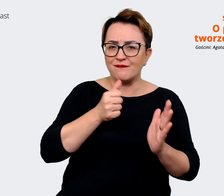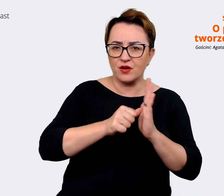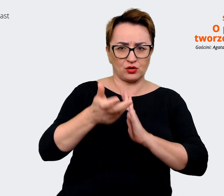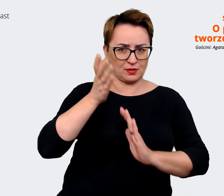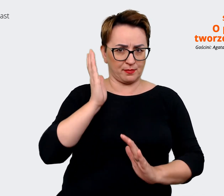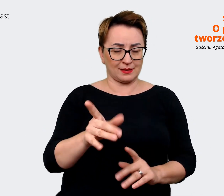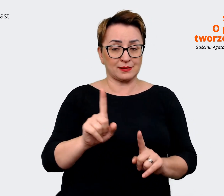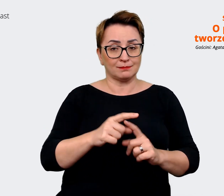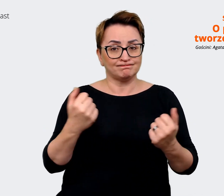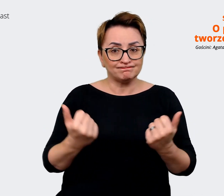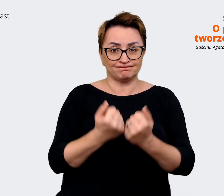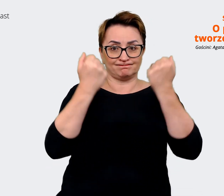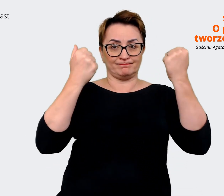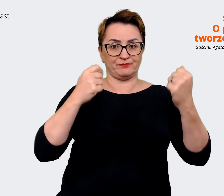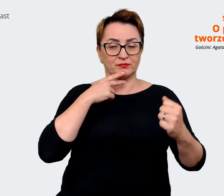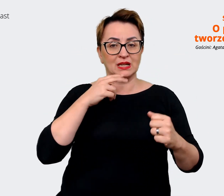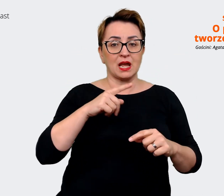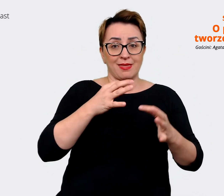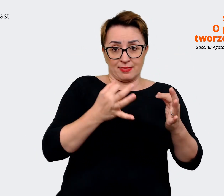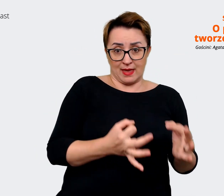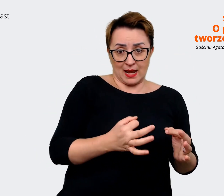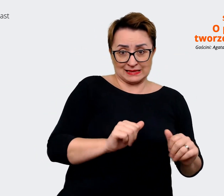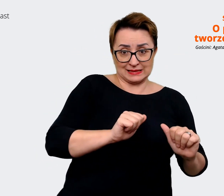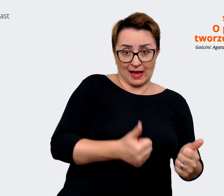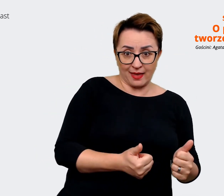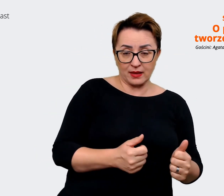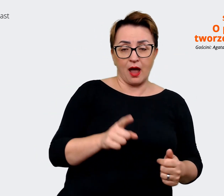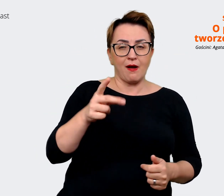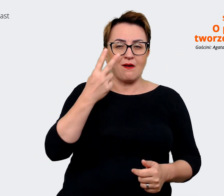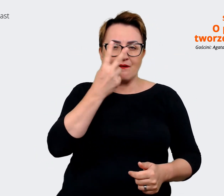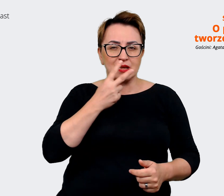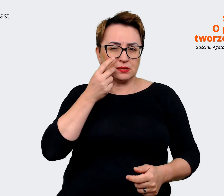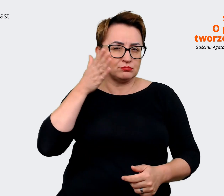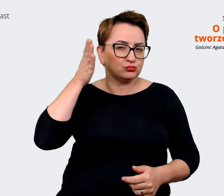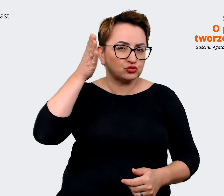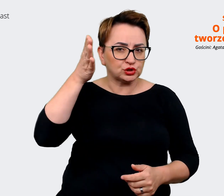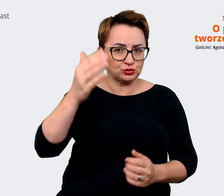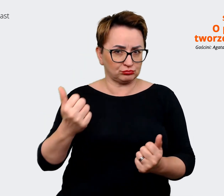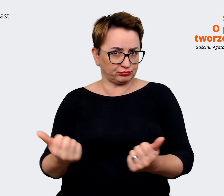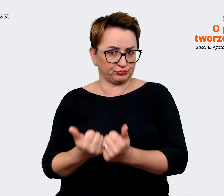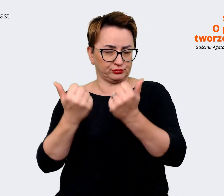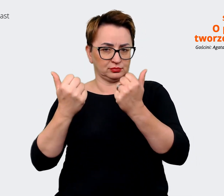teraźniejszy ze stanem wizji i tu uwzględniliśmy również strategie brandu, które powstawały, gdzieś